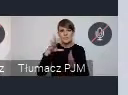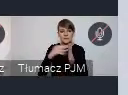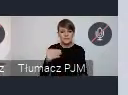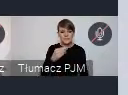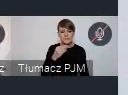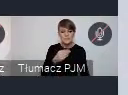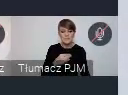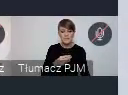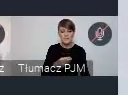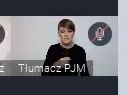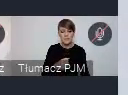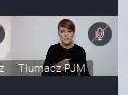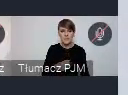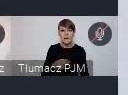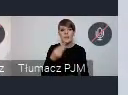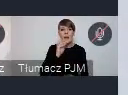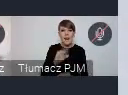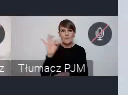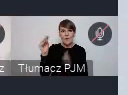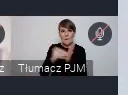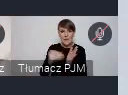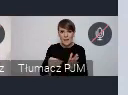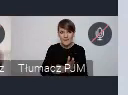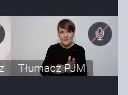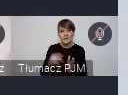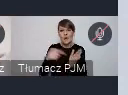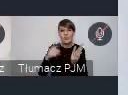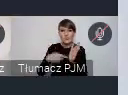To oczywiście też najczęściej jest realizowane w jakiś duetach,